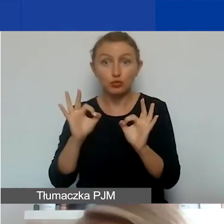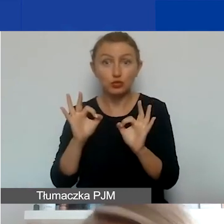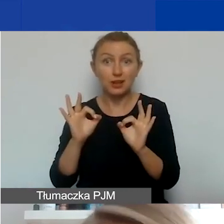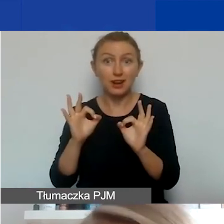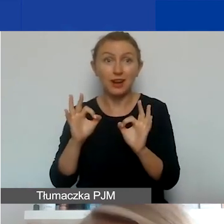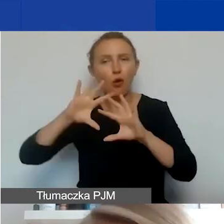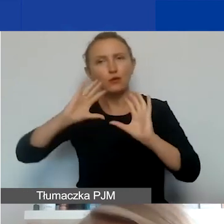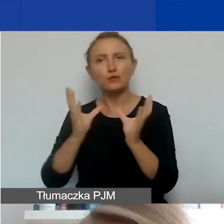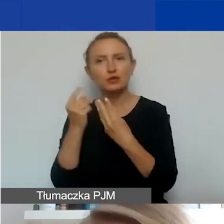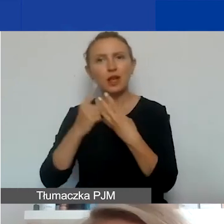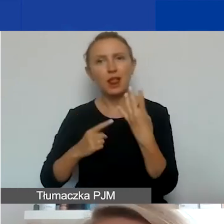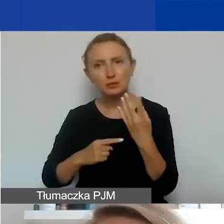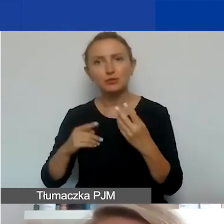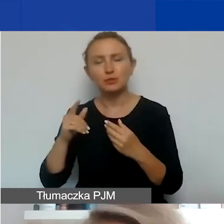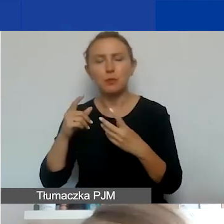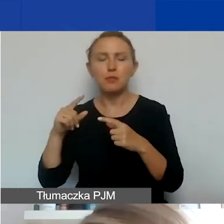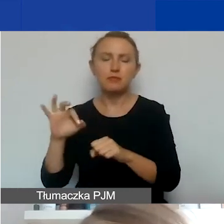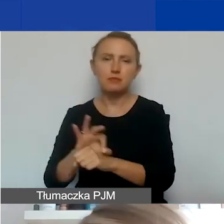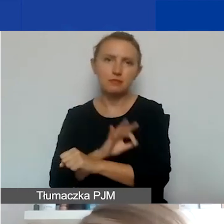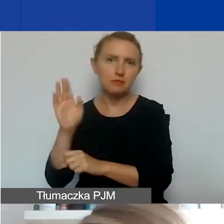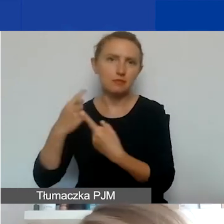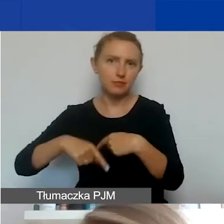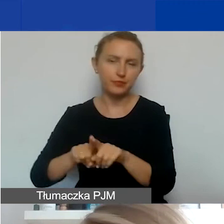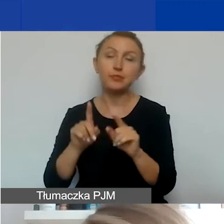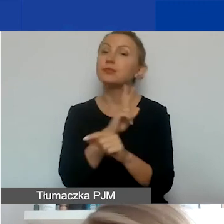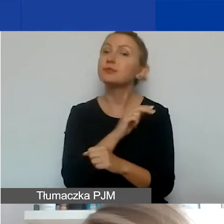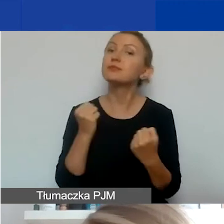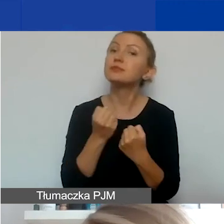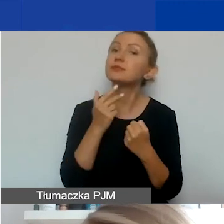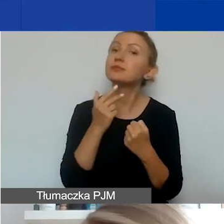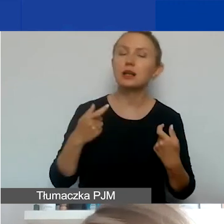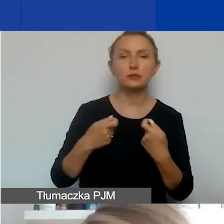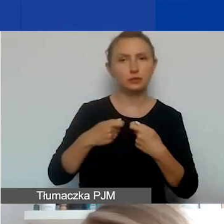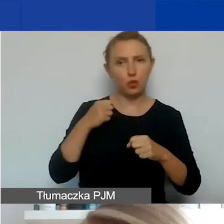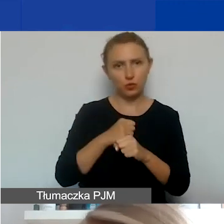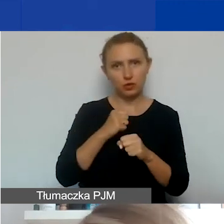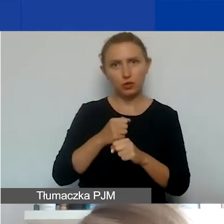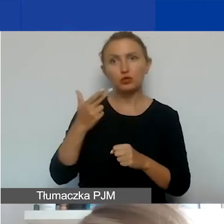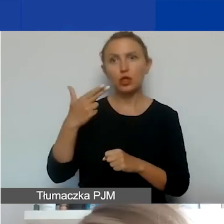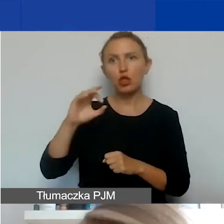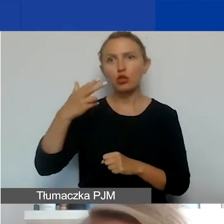i które otrzymają dofinansowanie. Działania każdego partnera muszą mieć charakter non-profit, czyli niedochodowy.